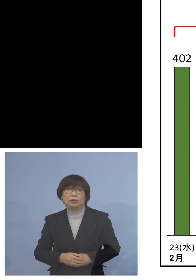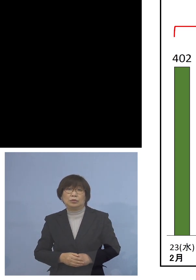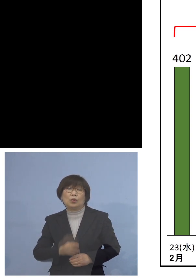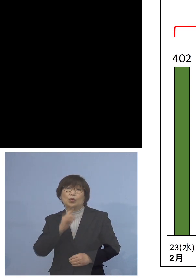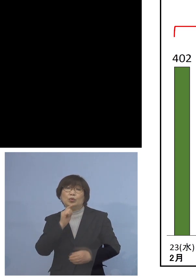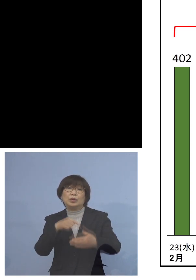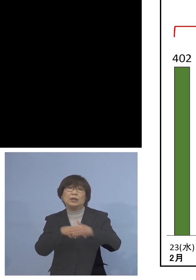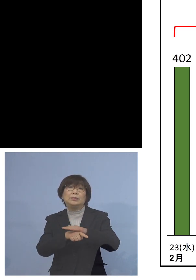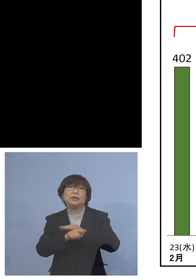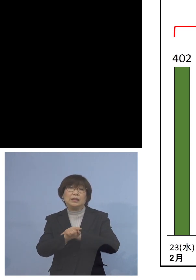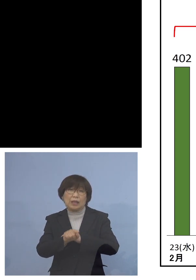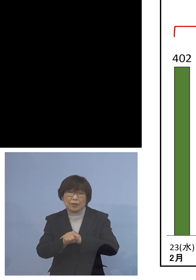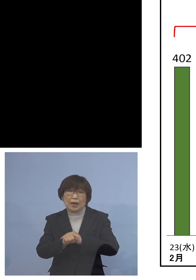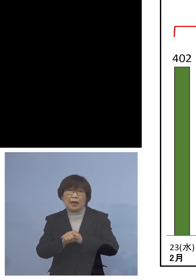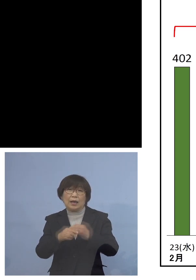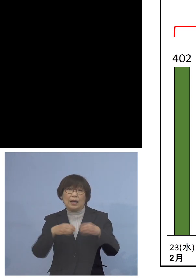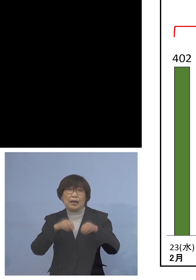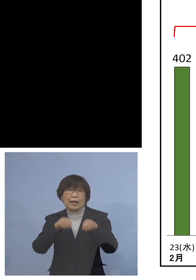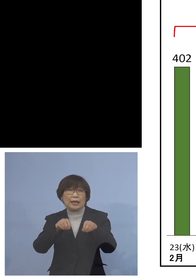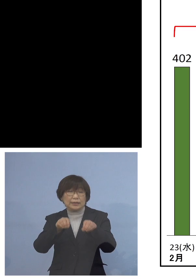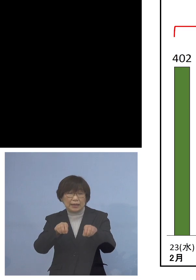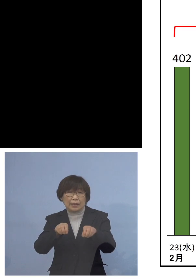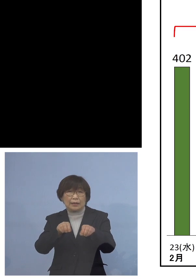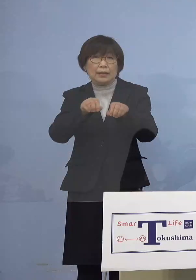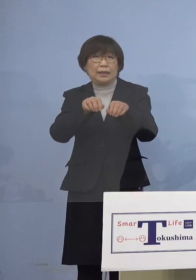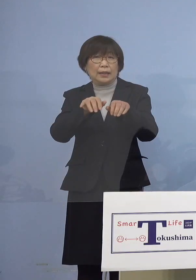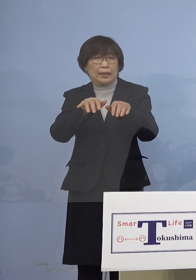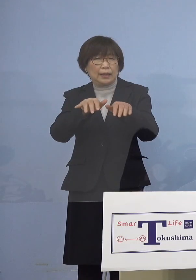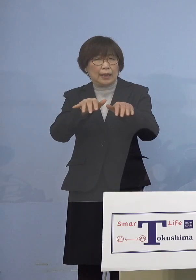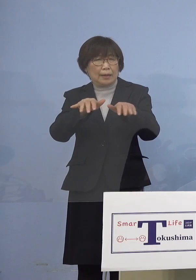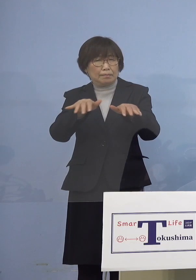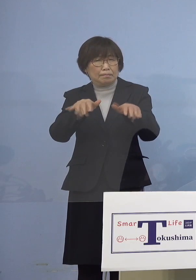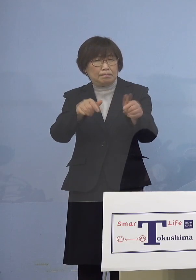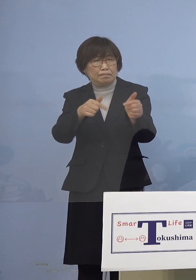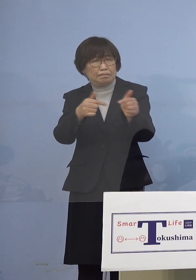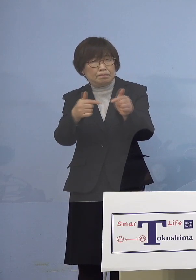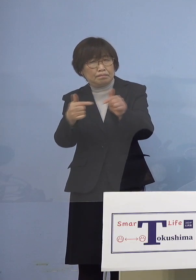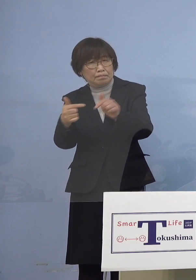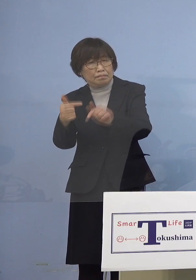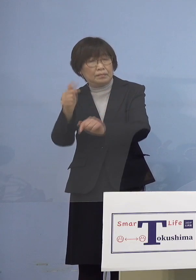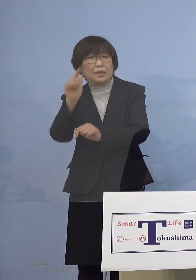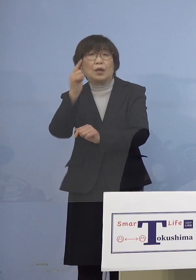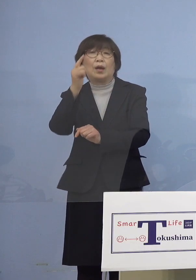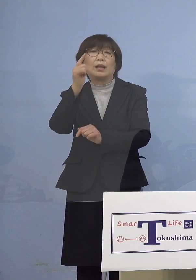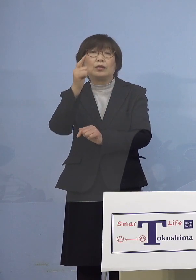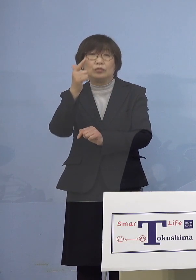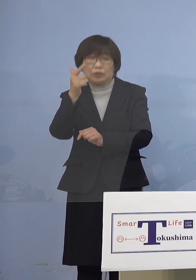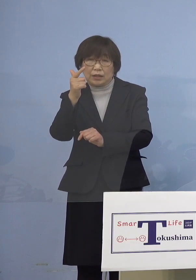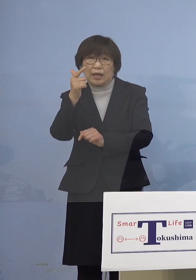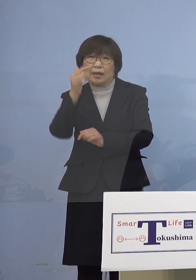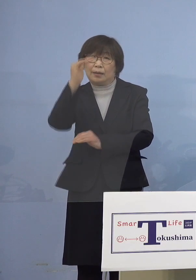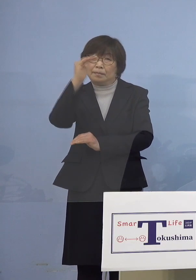これは拡大が鈍化ということではなく 減少に向かって進んでいるという形を